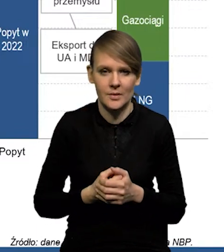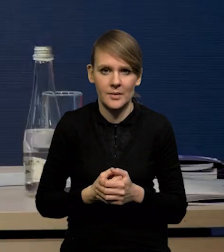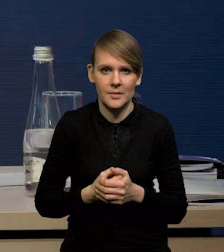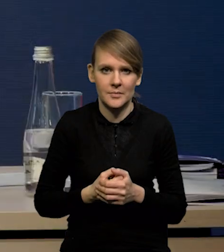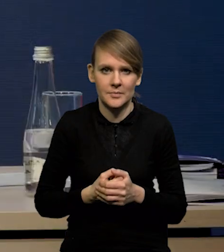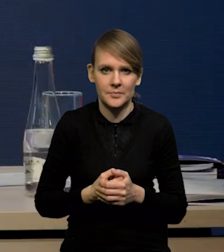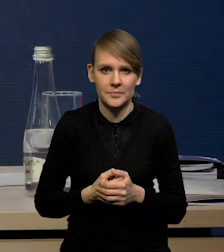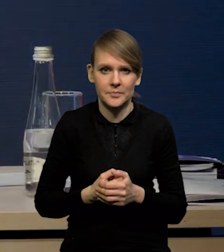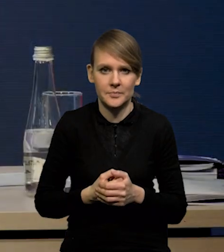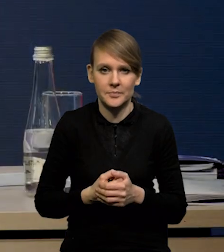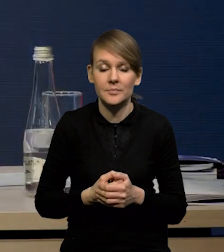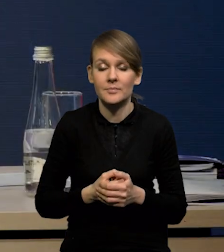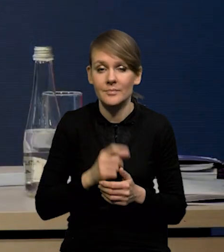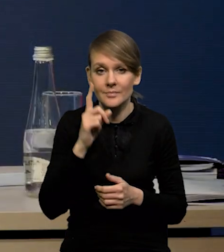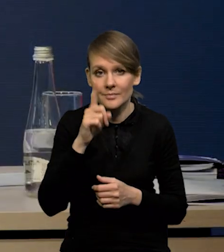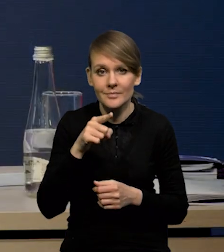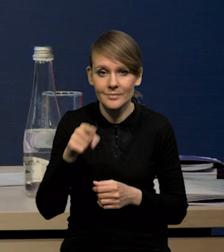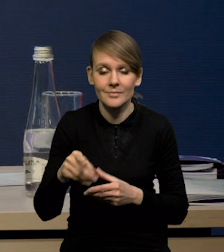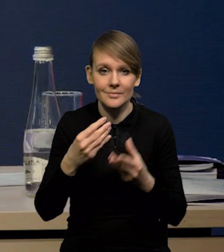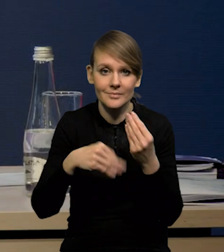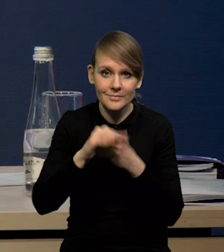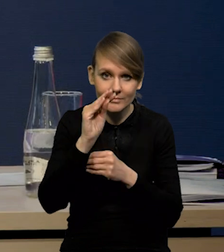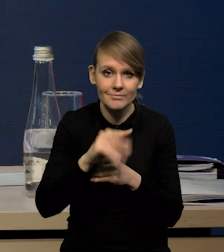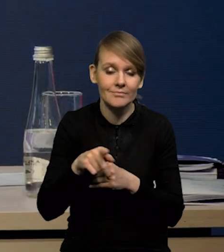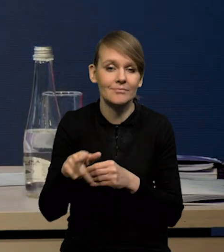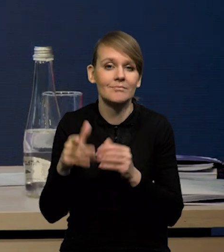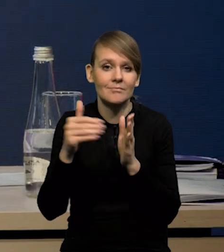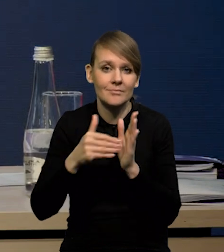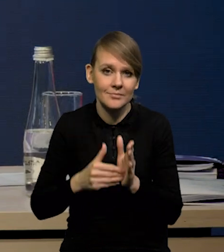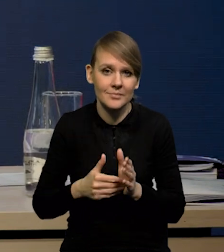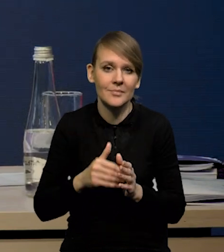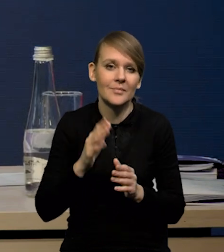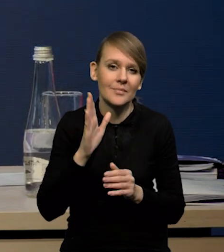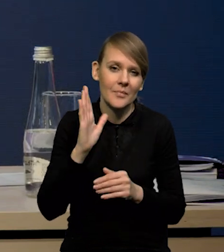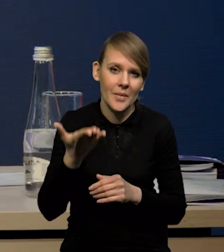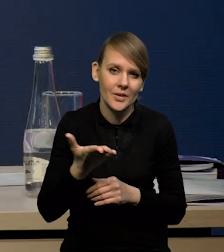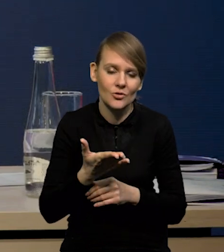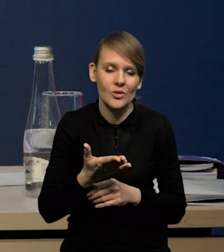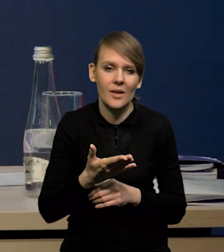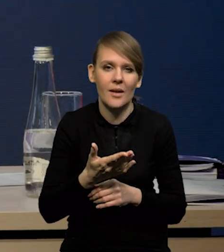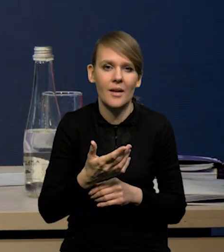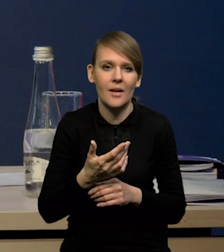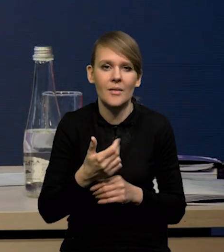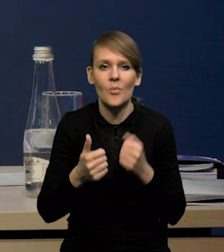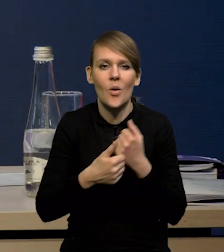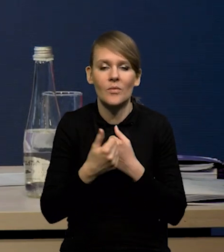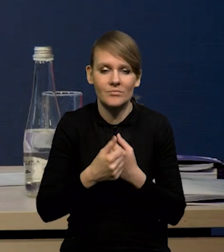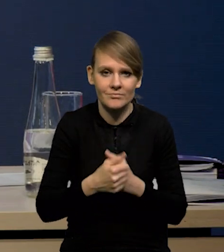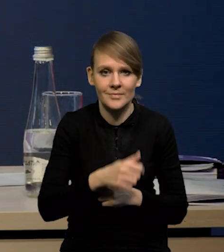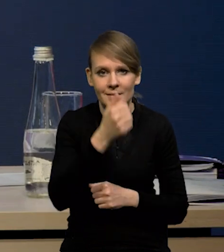Przy czym wyższy popyt będzie związany tak gdzieś po 1/3 z po pierwsze,